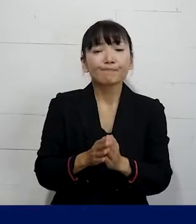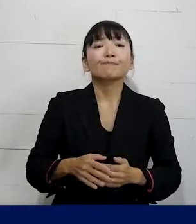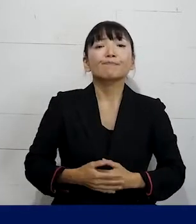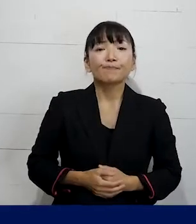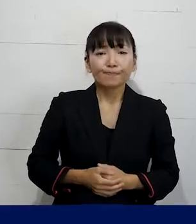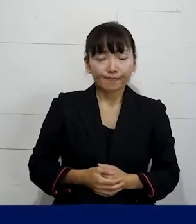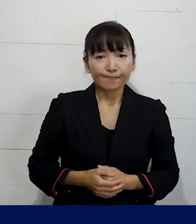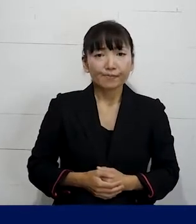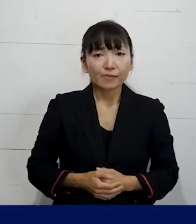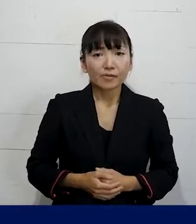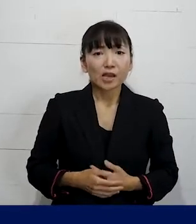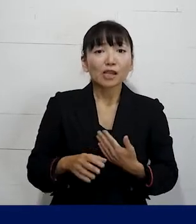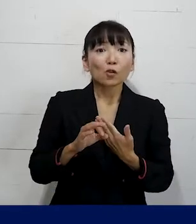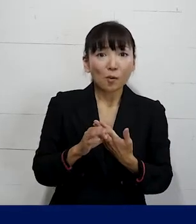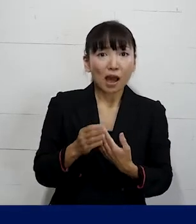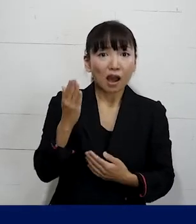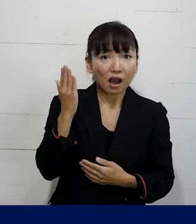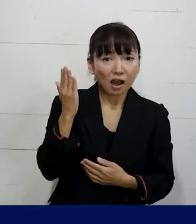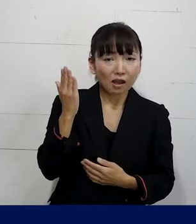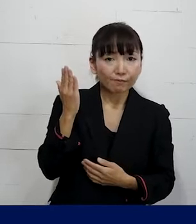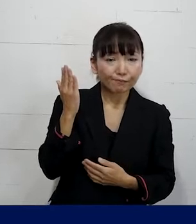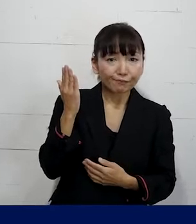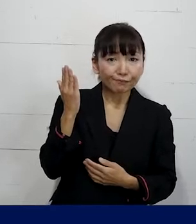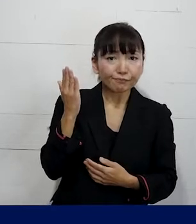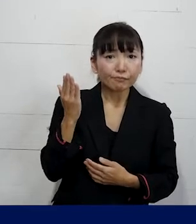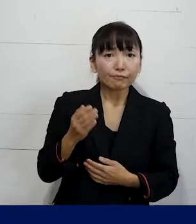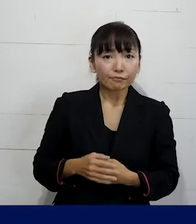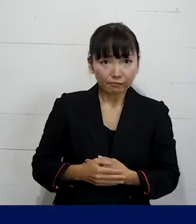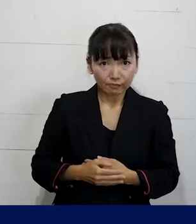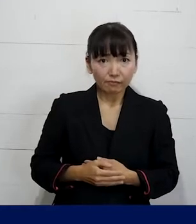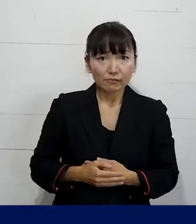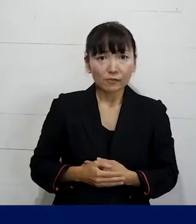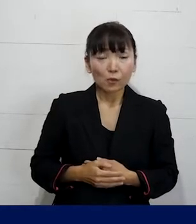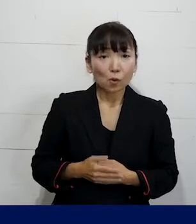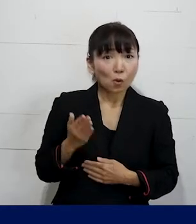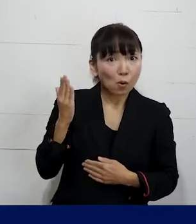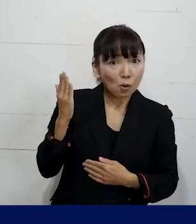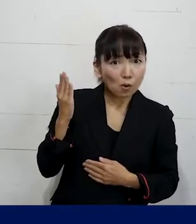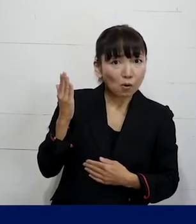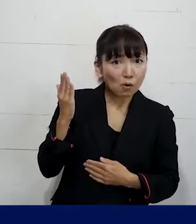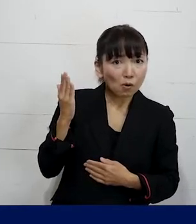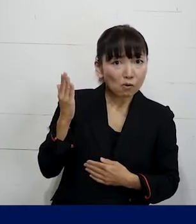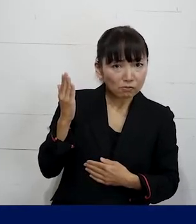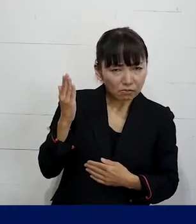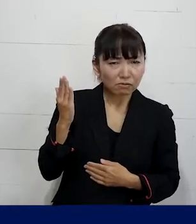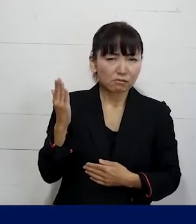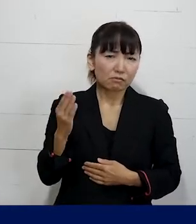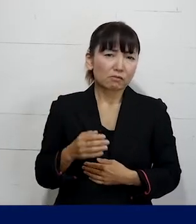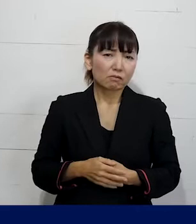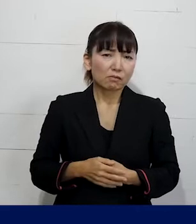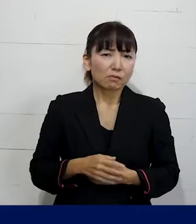そして例えば具体的にこんな事があったら